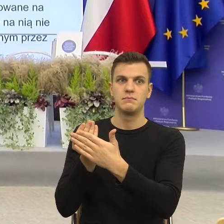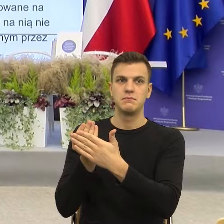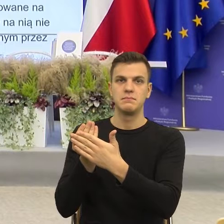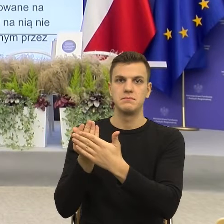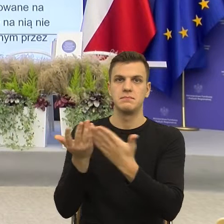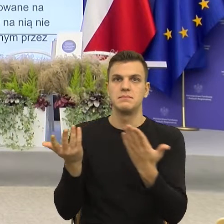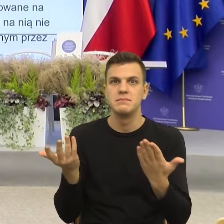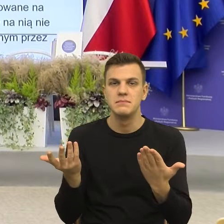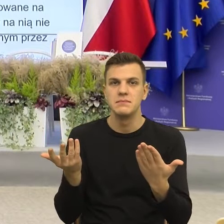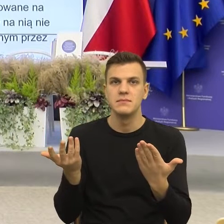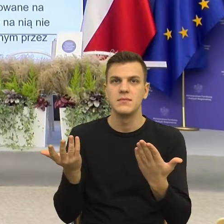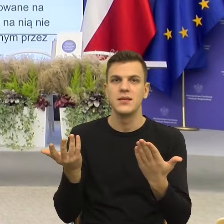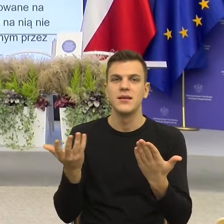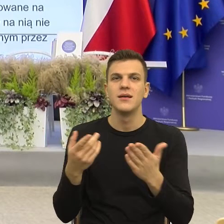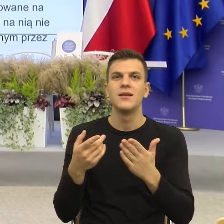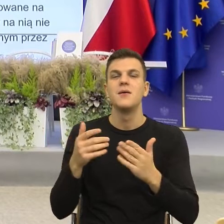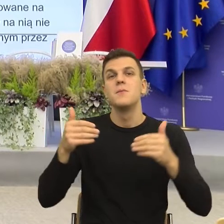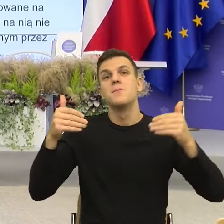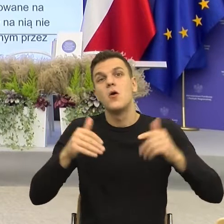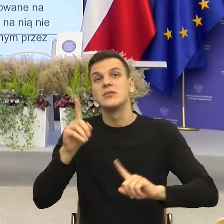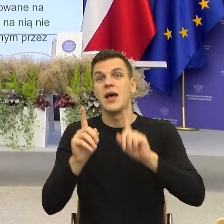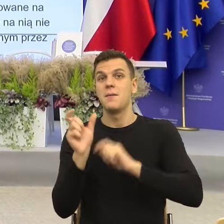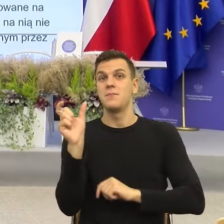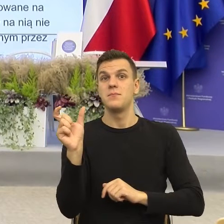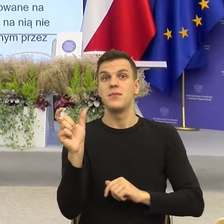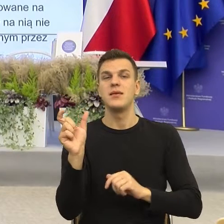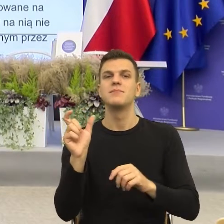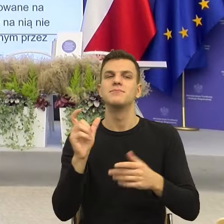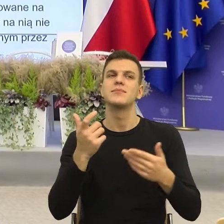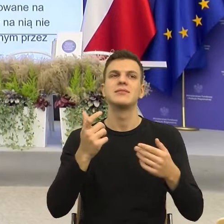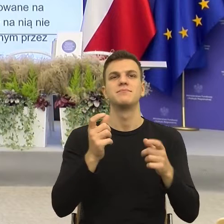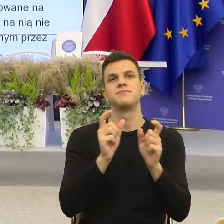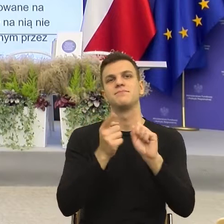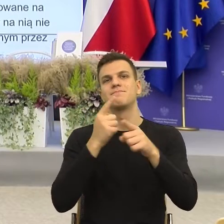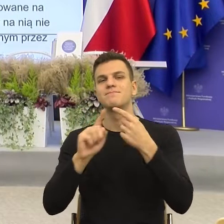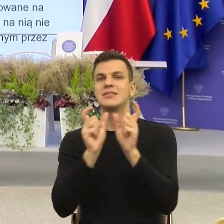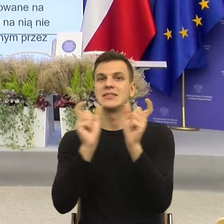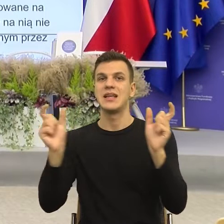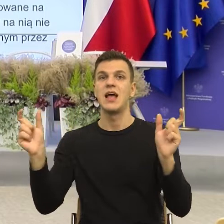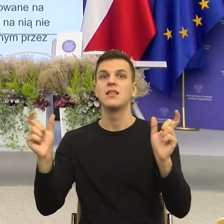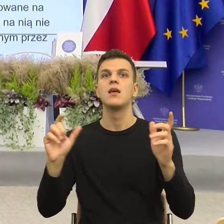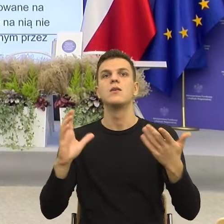Czyli może lepiej na przykład na poziomie konstrukcji nie mówić organ właściwy, tylko wskazać organ.